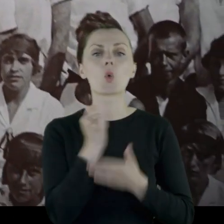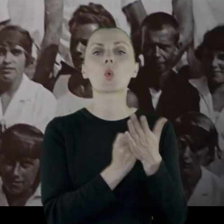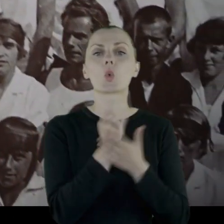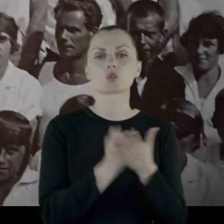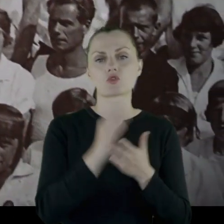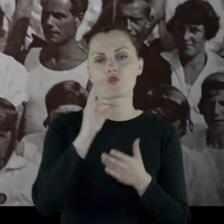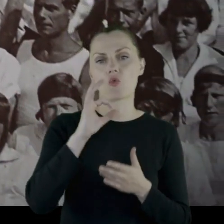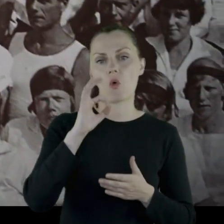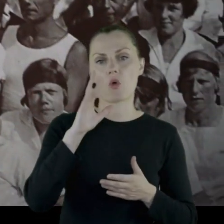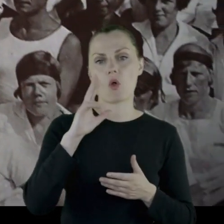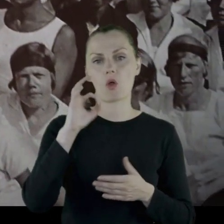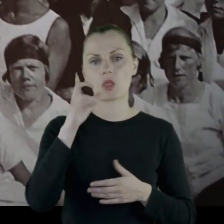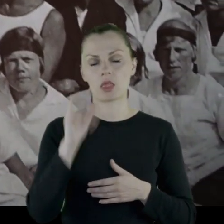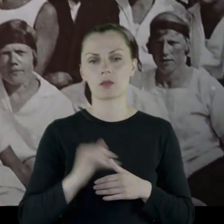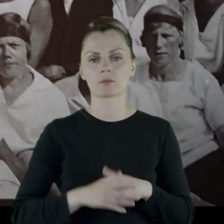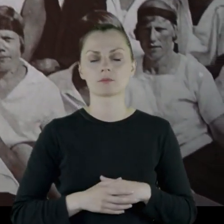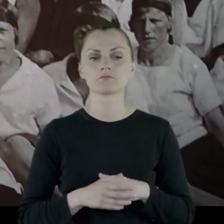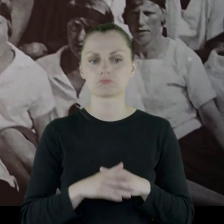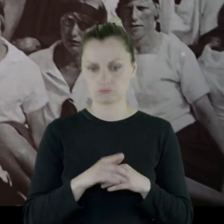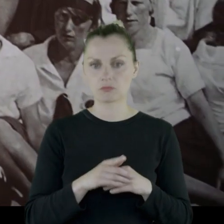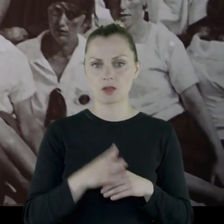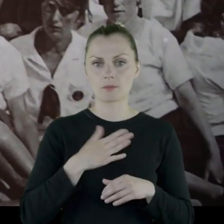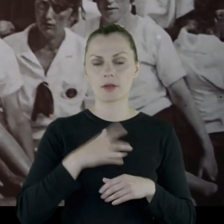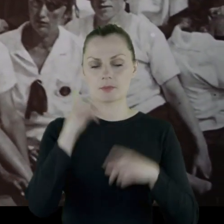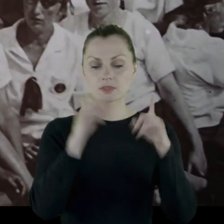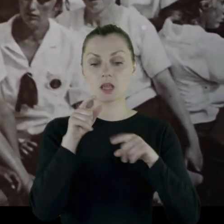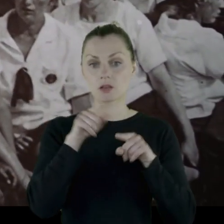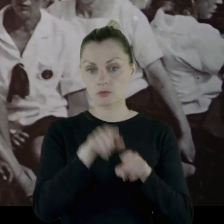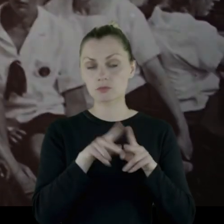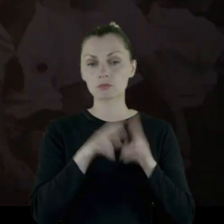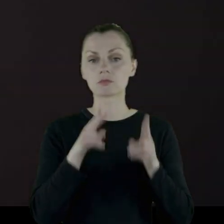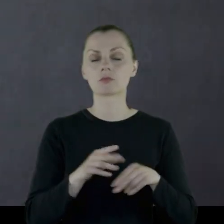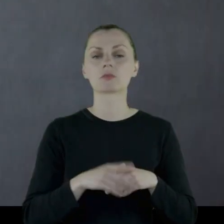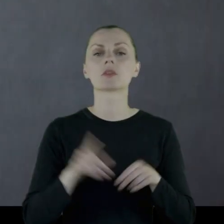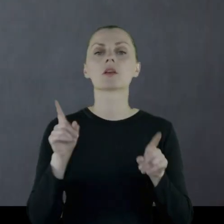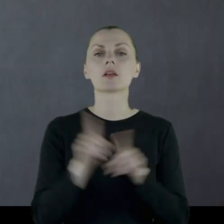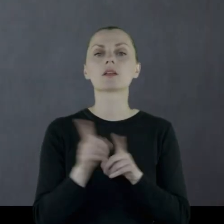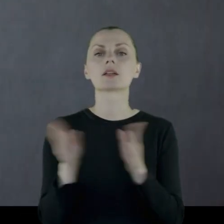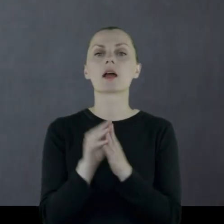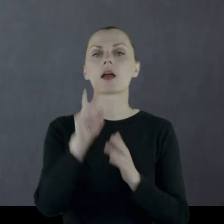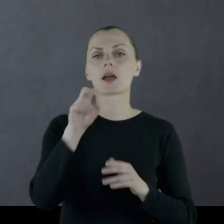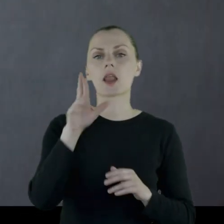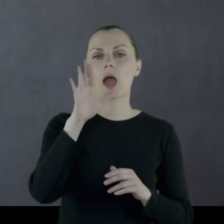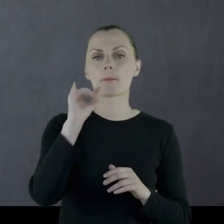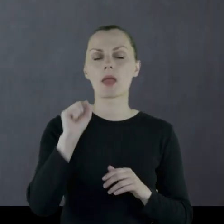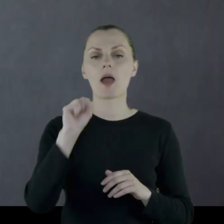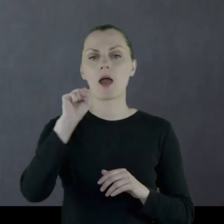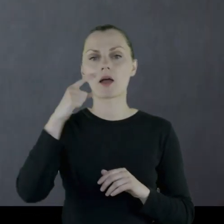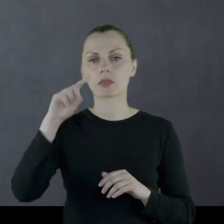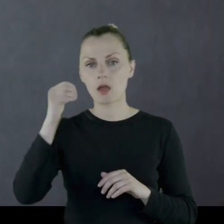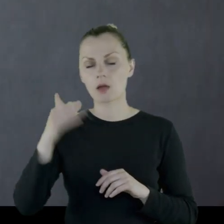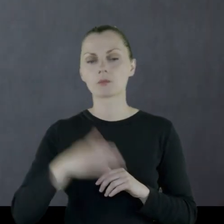na kurs sokoli. Zachowały się zdjęcia z kursu z Kozłówki, m.in. zdjęcia z hrabią Adamem,